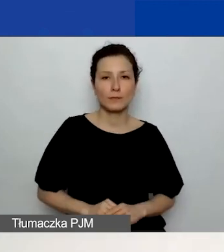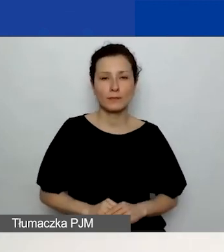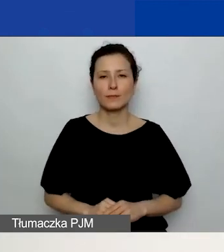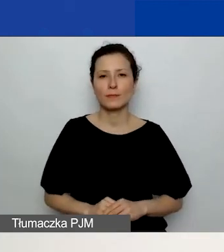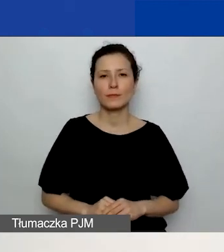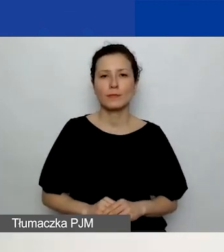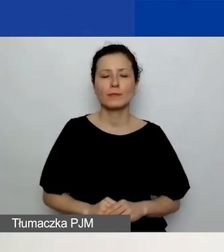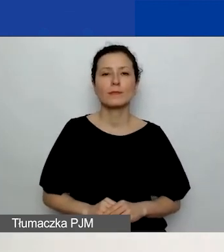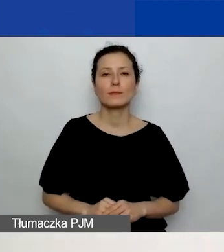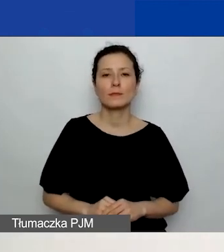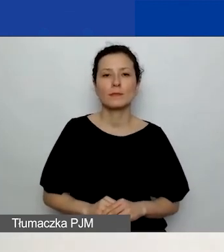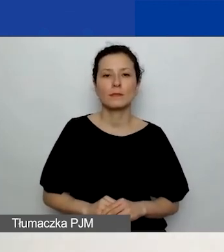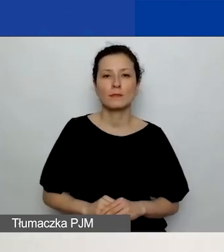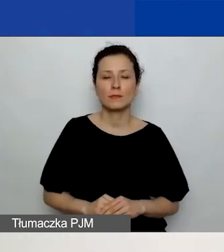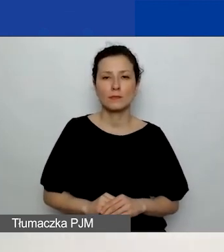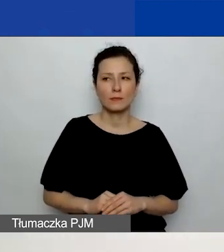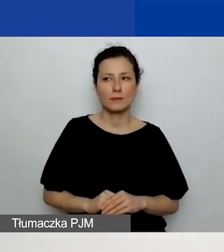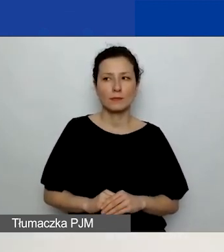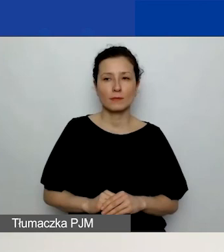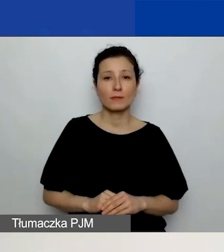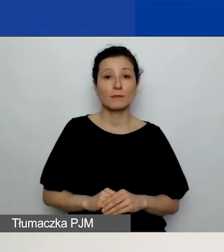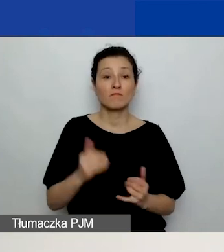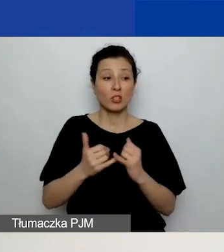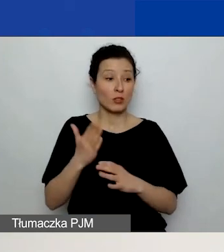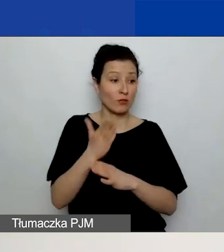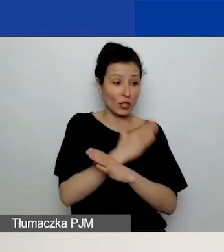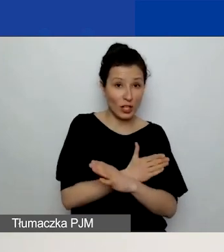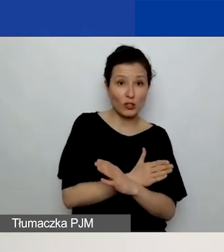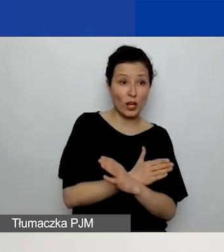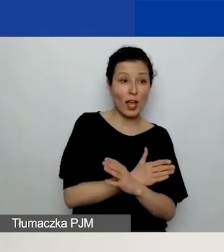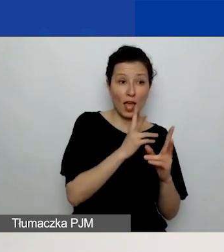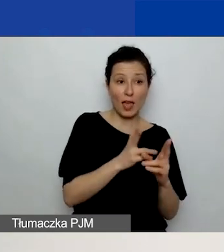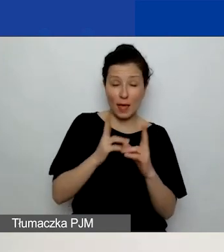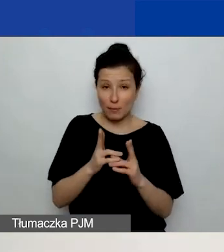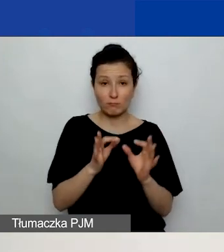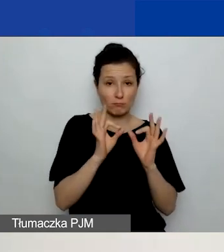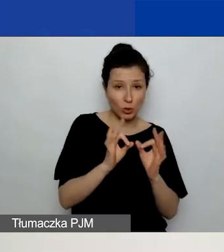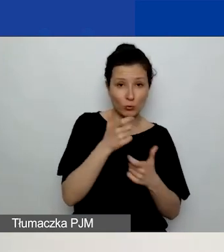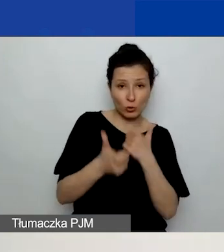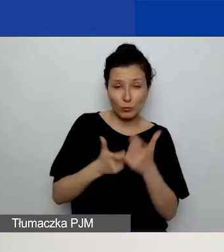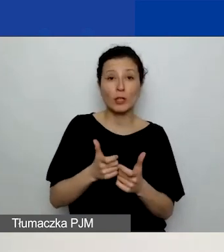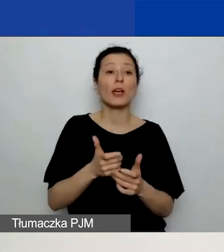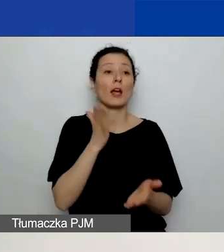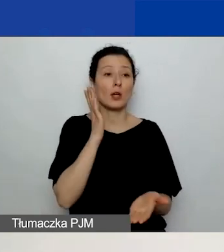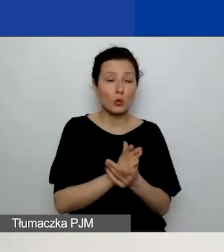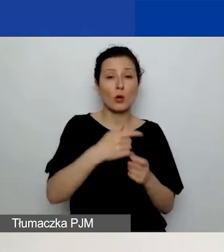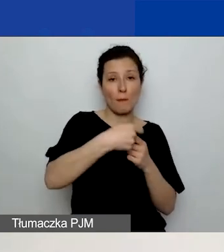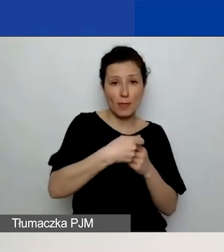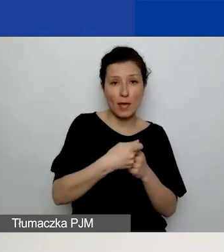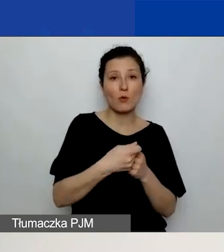Jeżeli zrobicie poprzednie kroki w odpowiedniej kolejności, czyli jeśli macie partnerów, ich dodacie, dodacie wszystkie planowane działania,